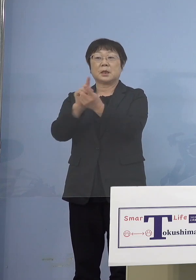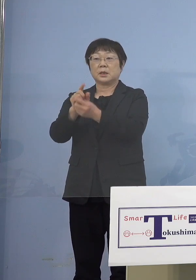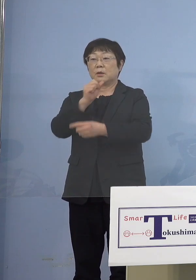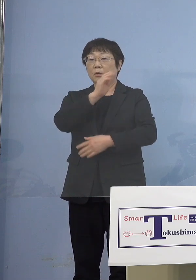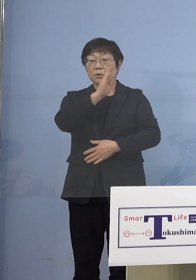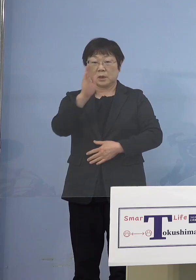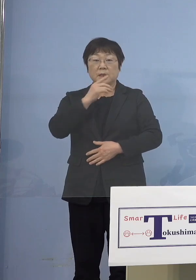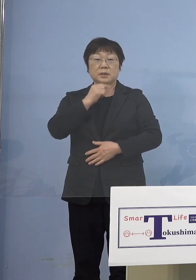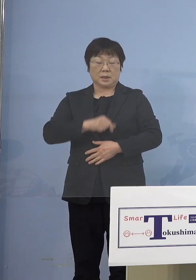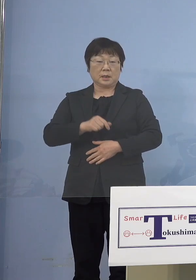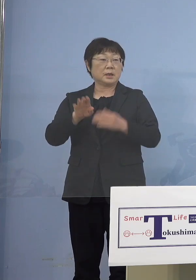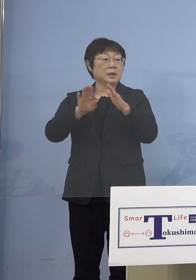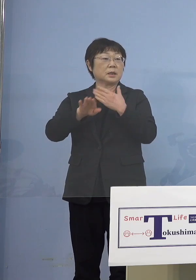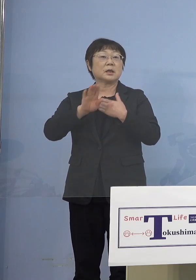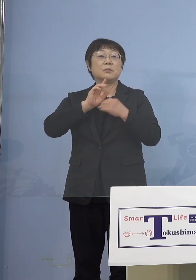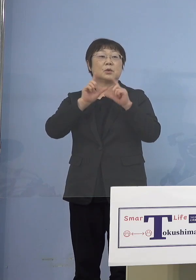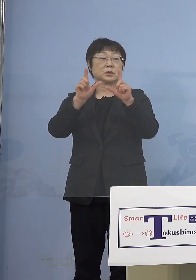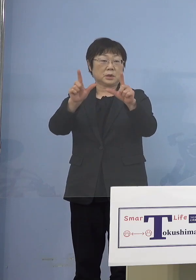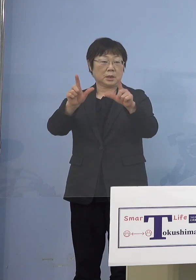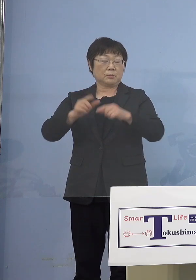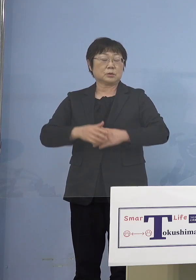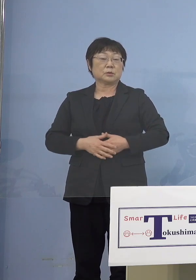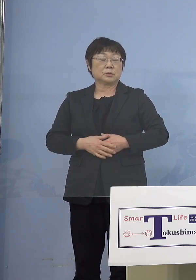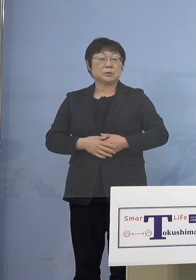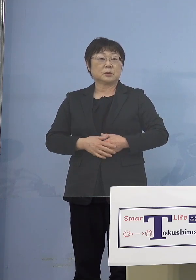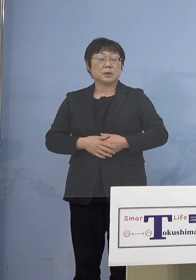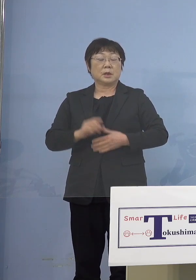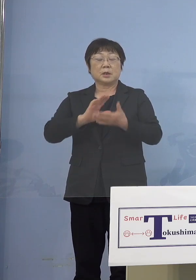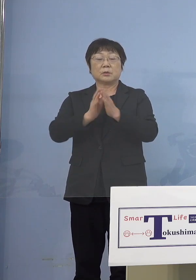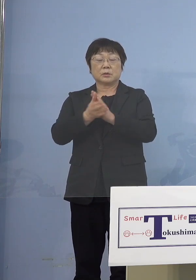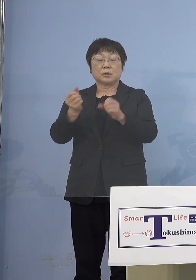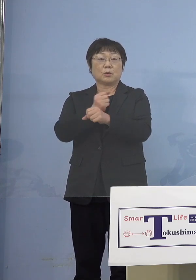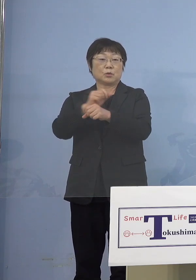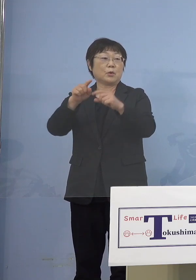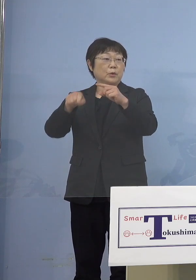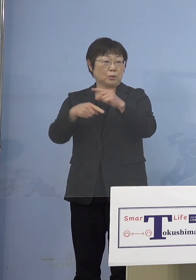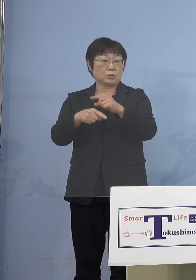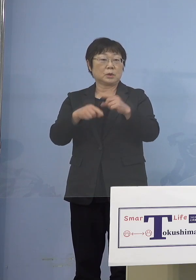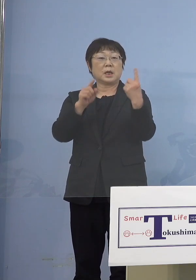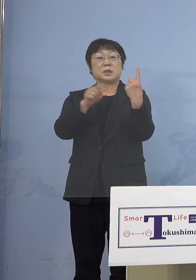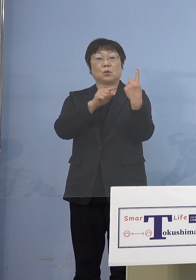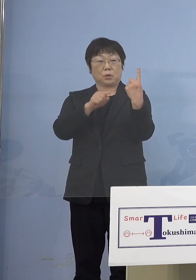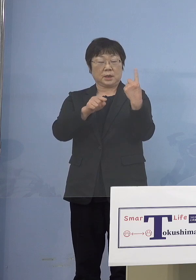以下、申し上げていきます まずは徳島労働局の方1名